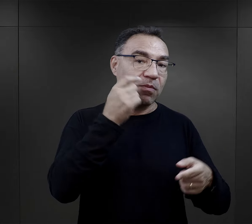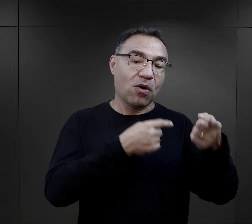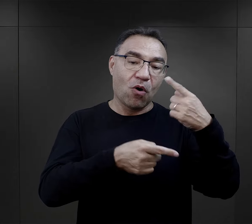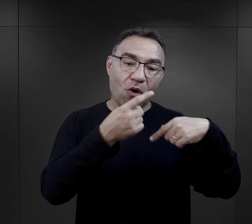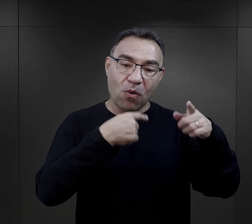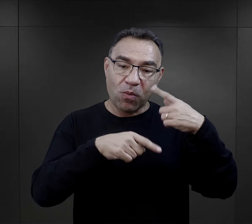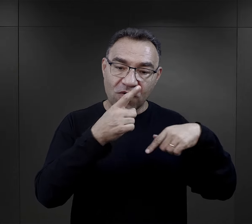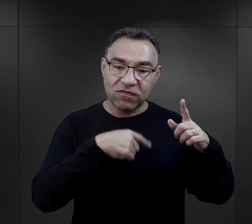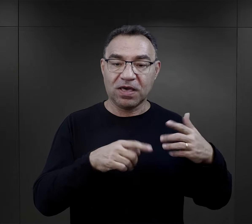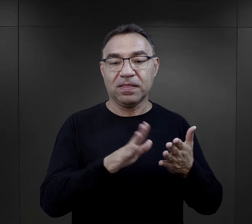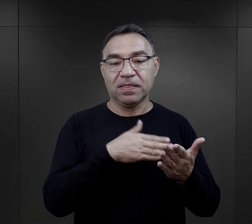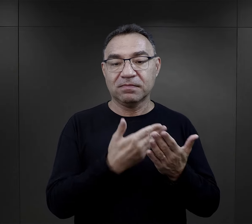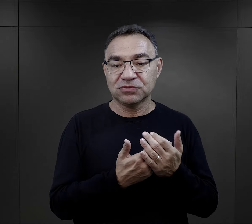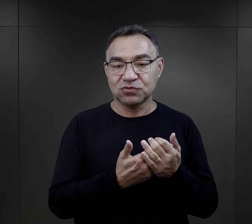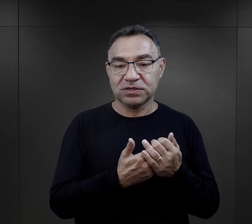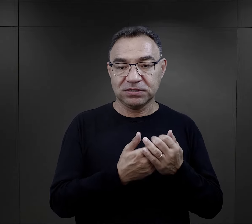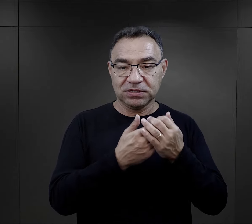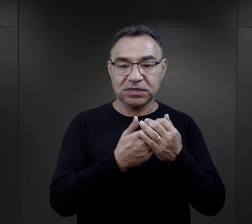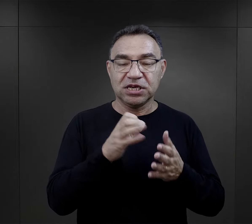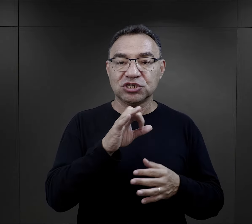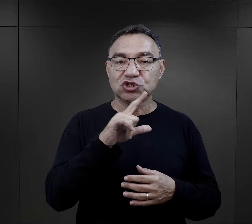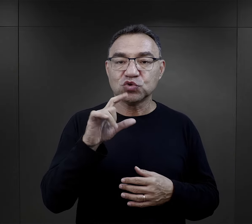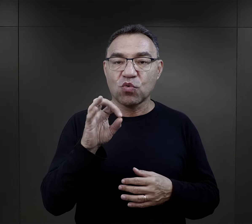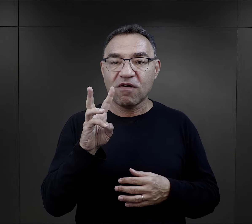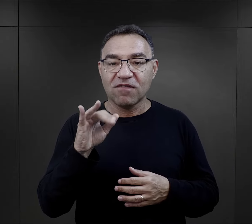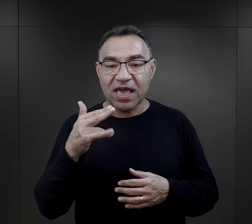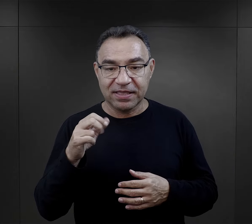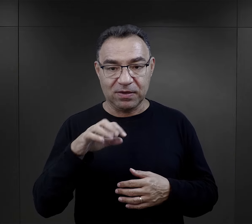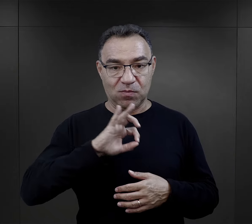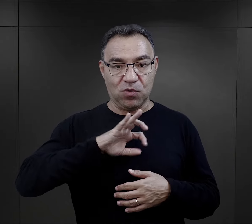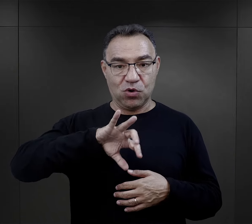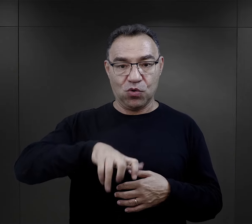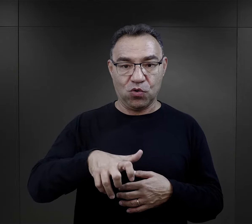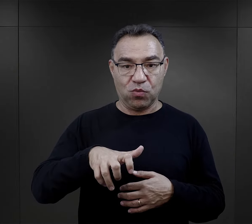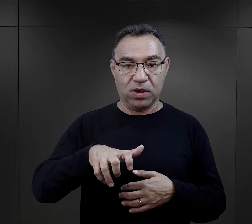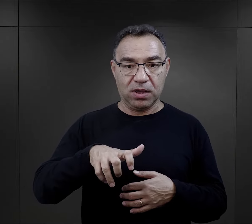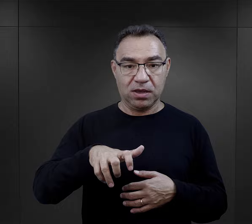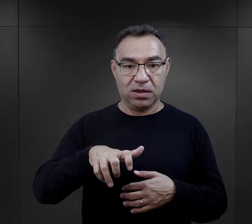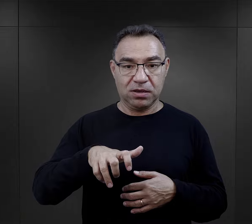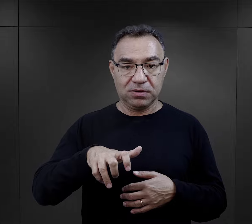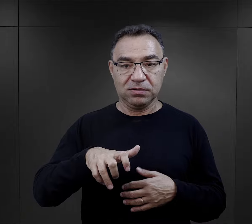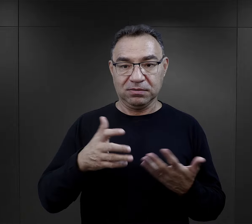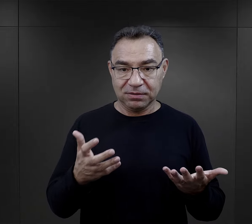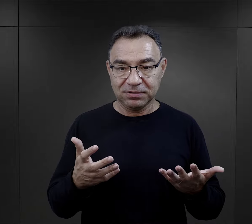Inna więźniarka opowiada o właśnie Słowenkach, które miała wokół, w swoim otoczeniu